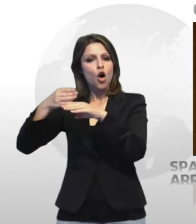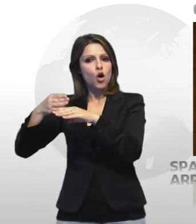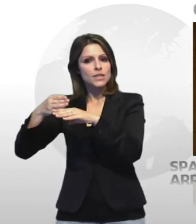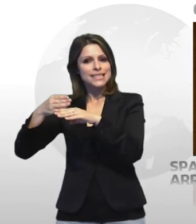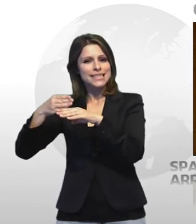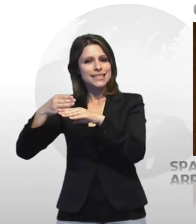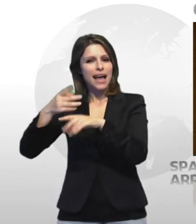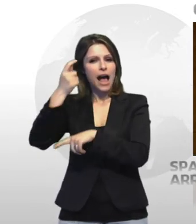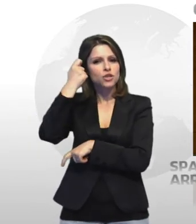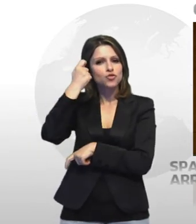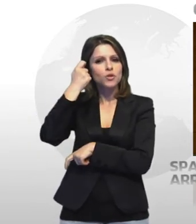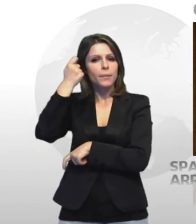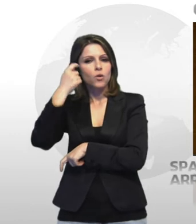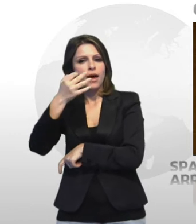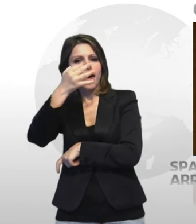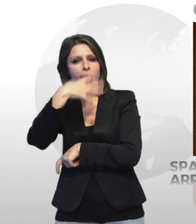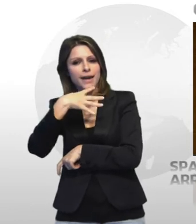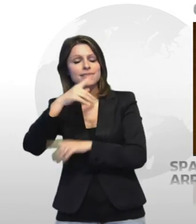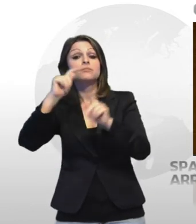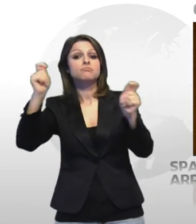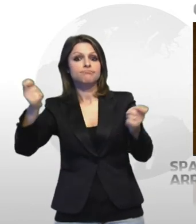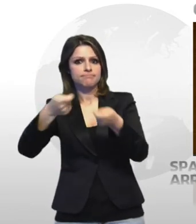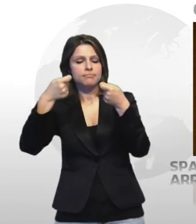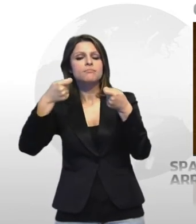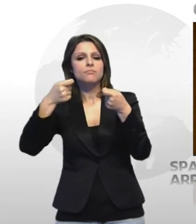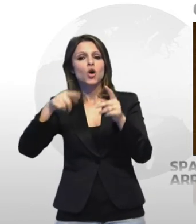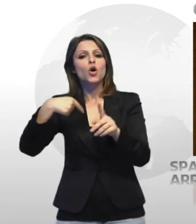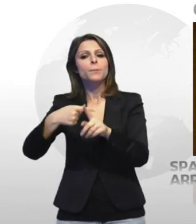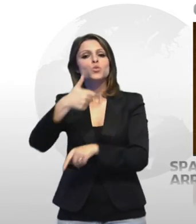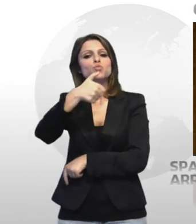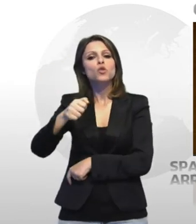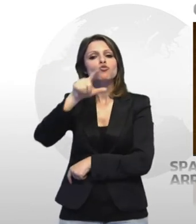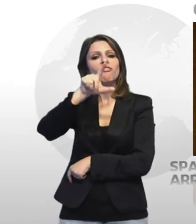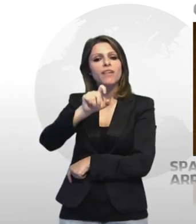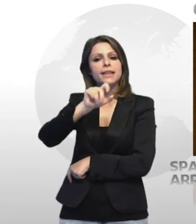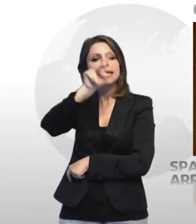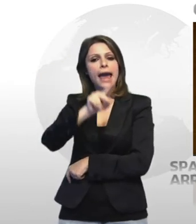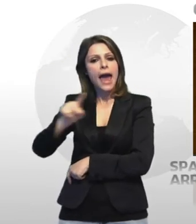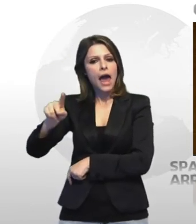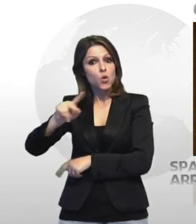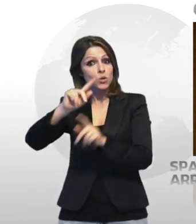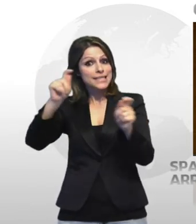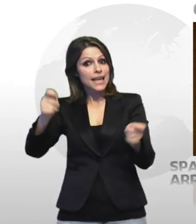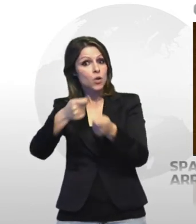ecstasy oltre a 120 euro ritenuti provento dell'attività illecita